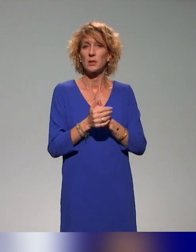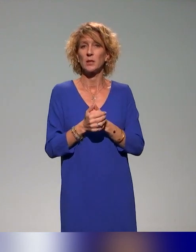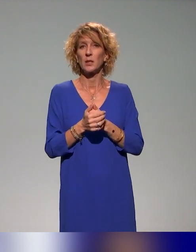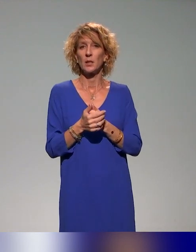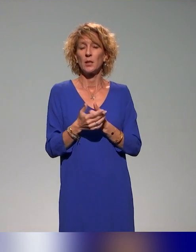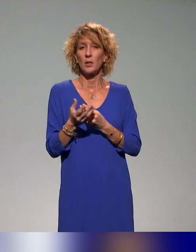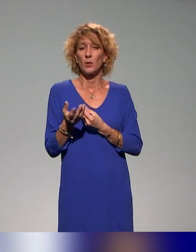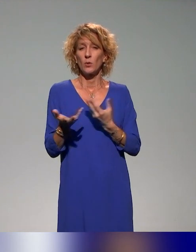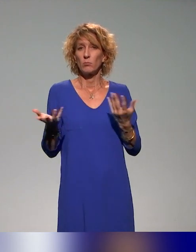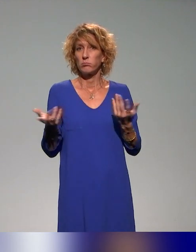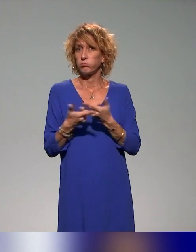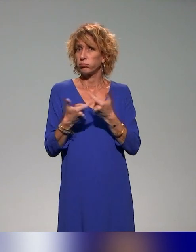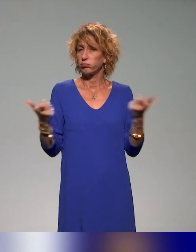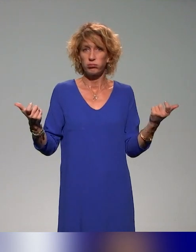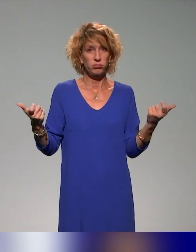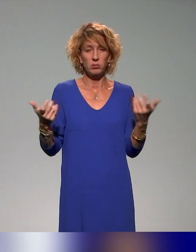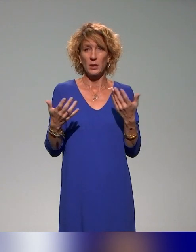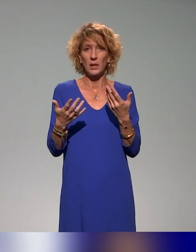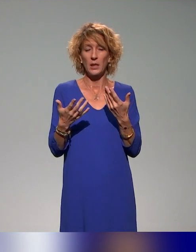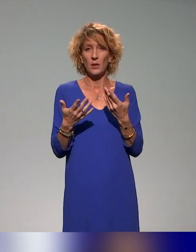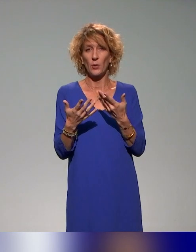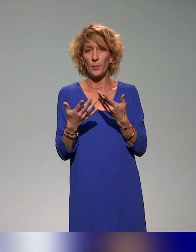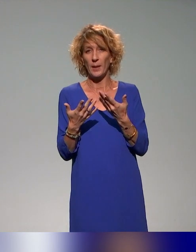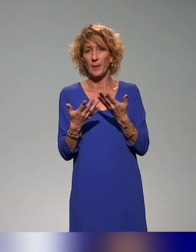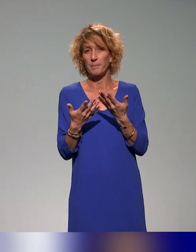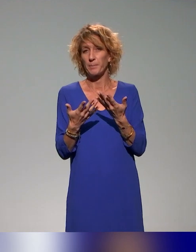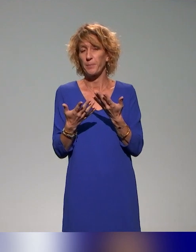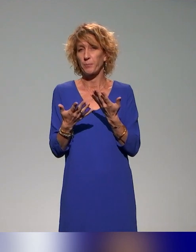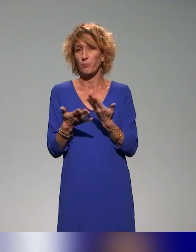pédagogie inclusive, et avec l'idée qu'on traite dans